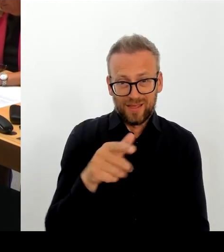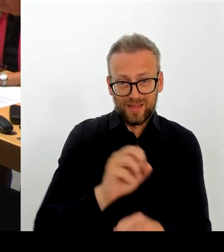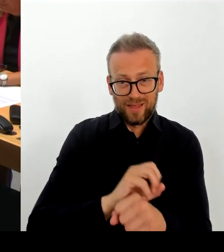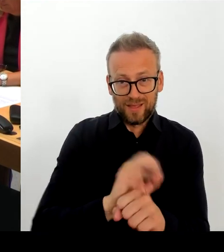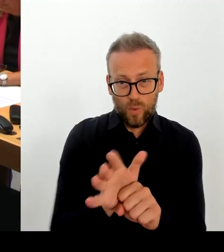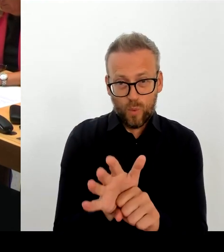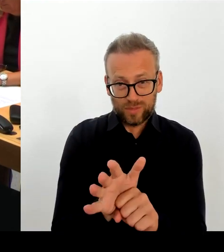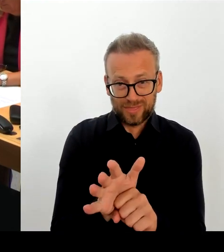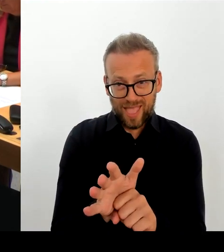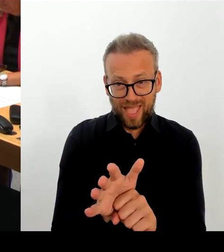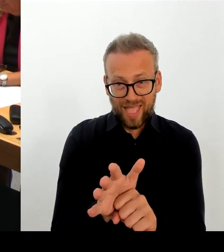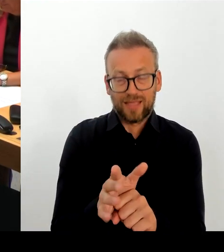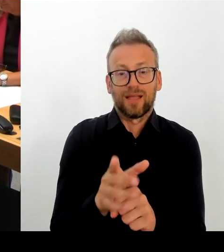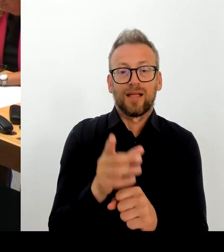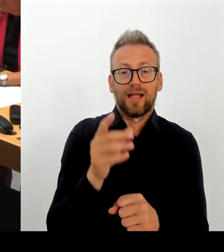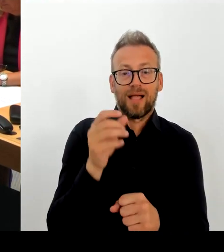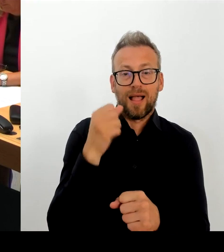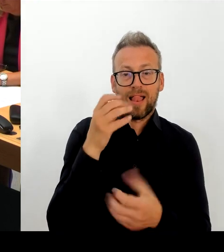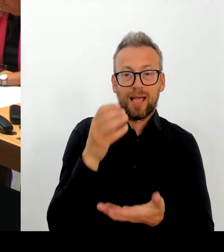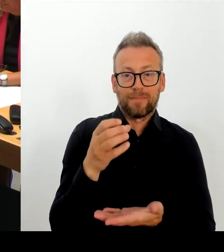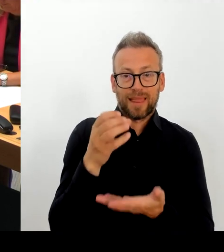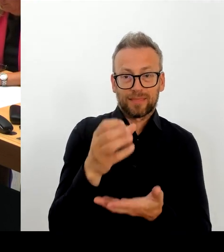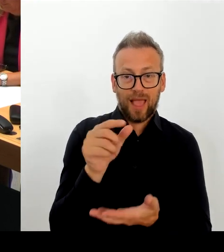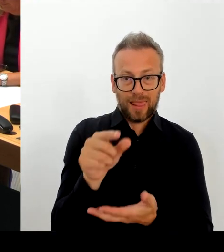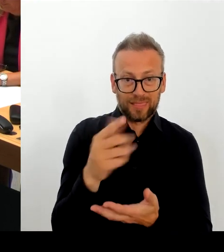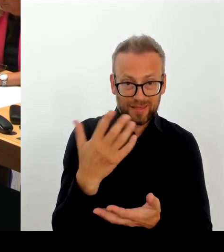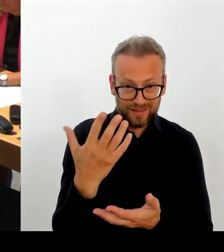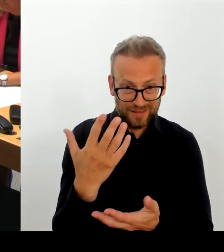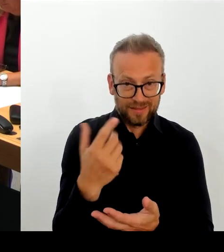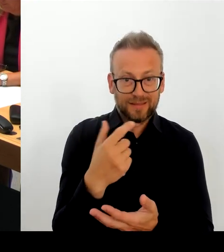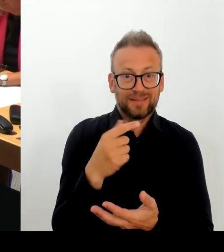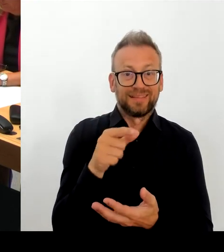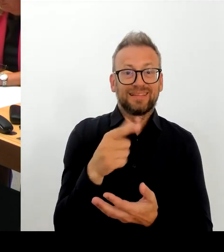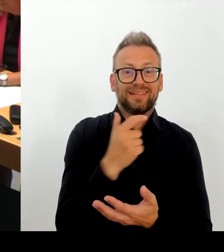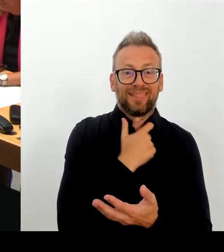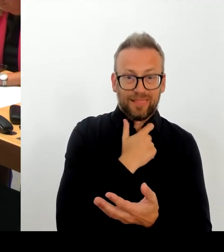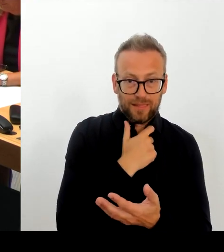agieren, wie die Zukunftsfähigkeit der Berlinale zu gestalten ist.